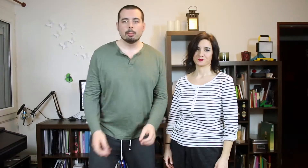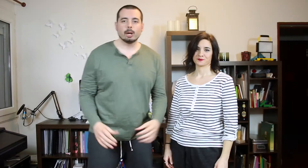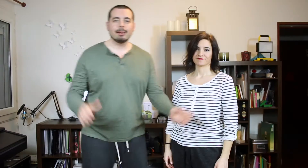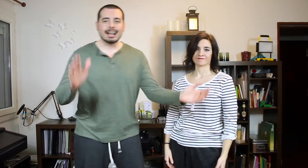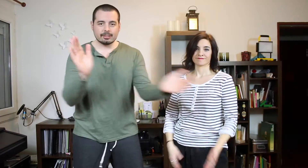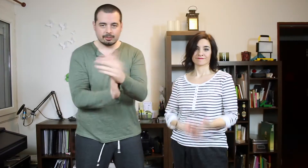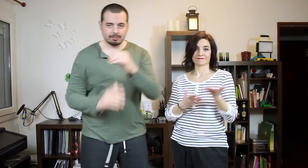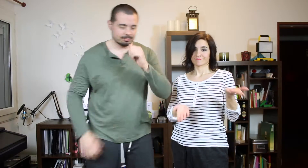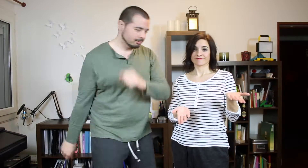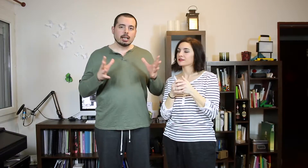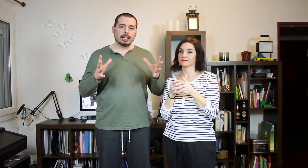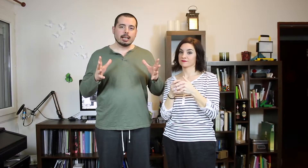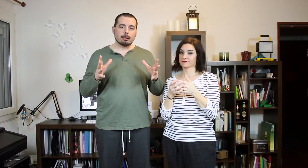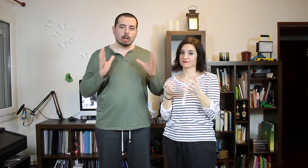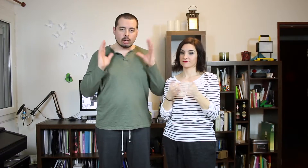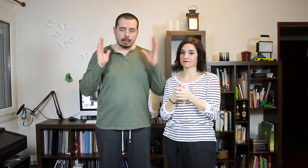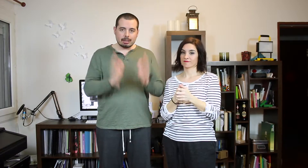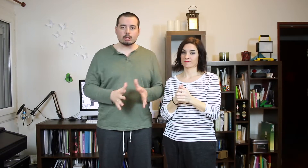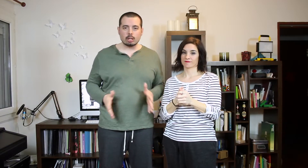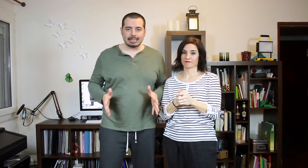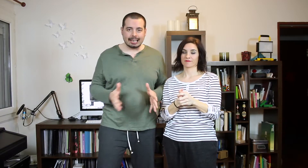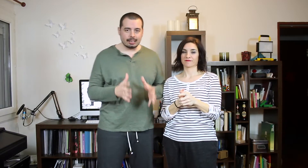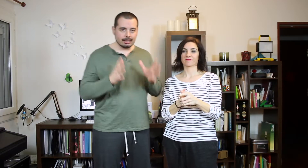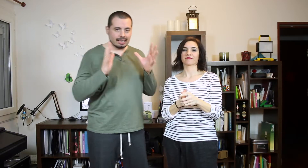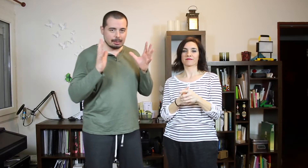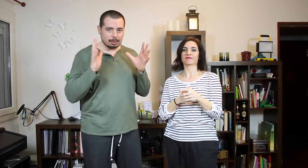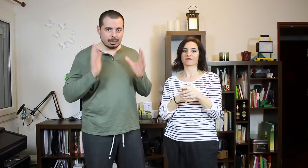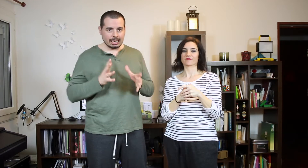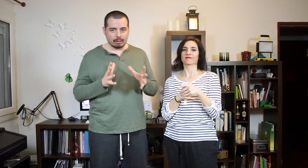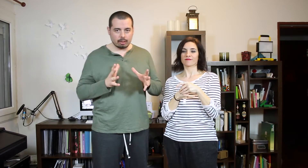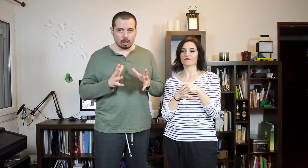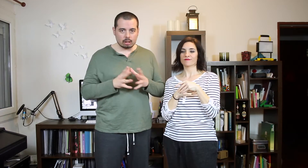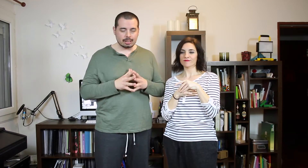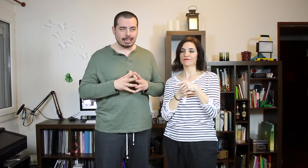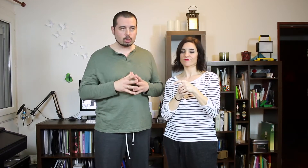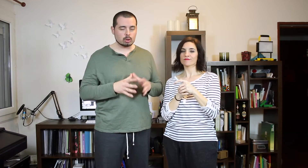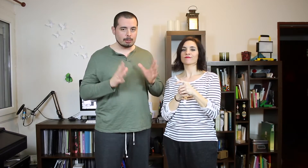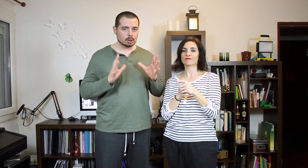Bueno va. Empezamos con el TAG La primera canción que escuchamos